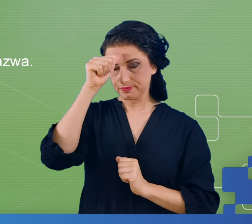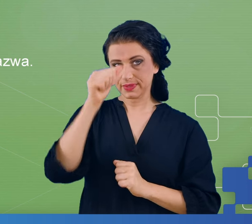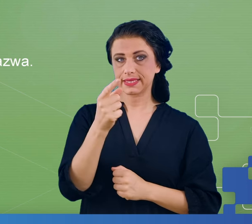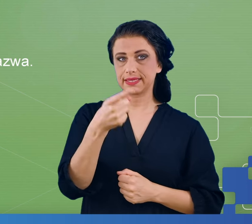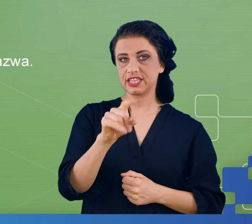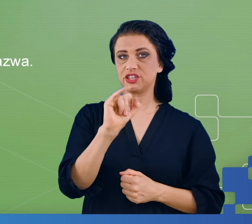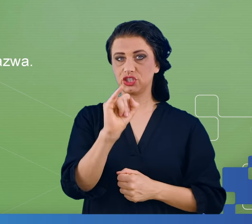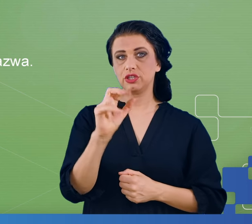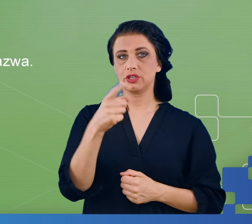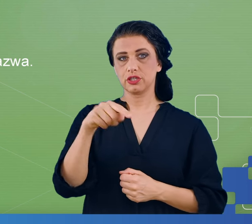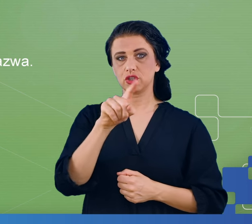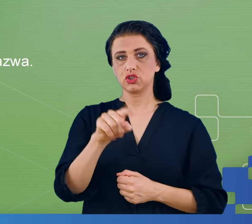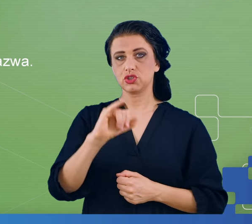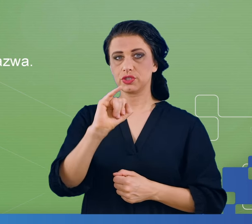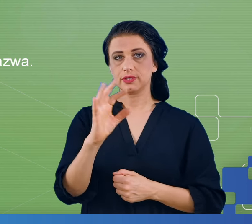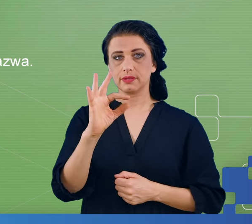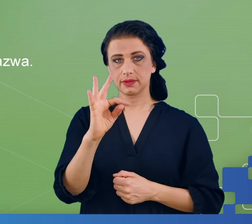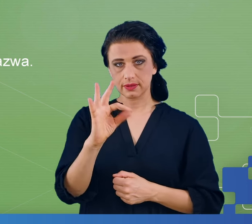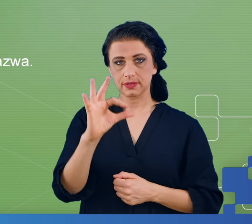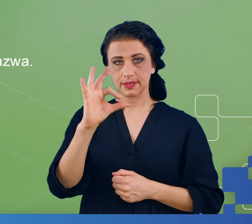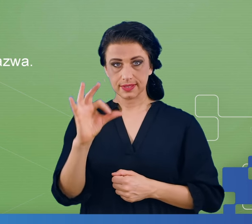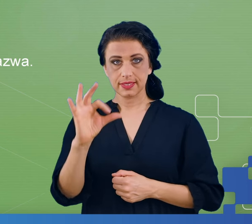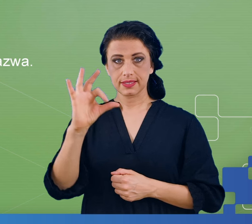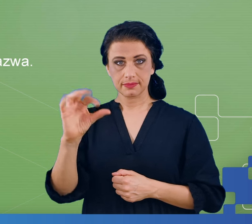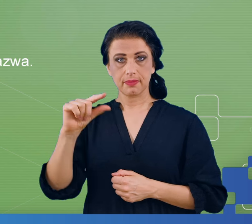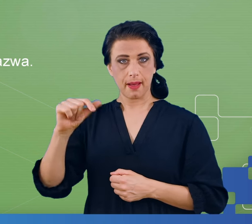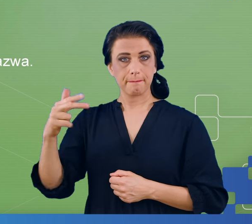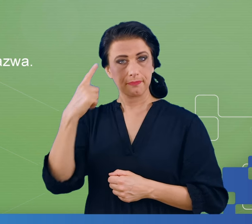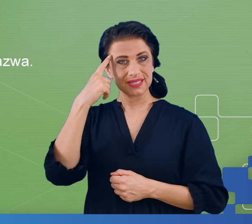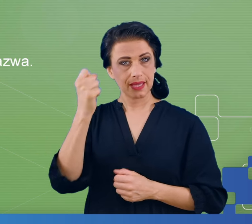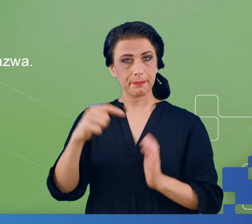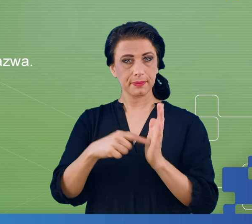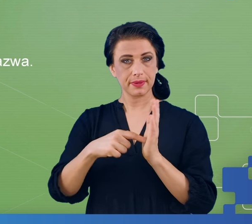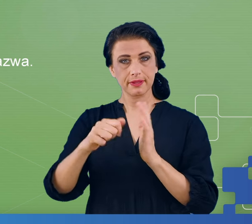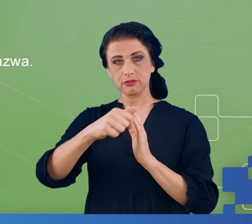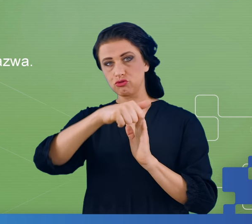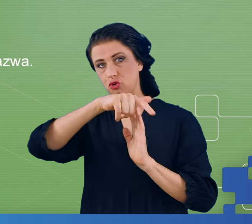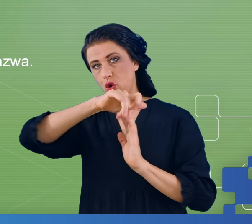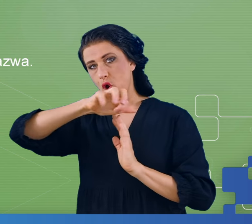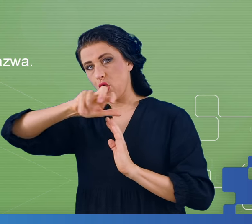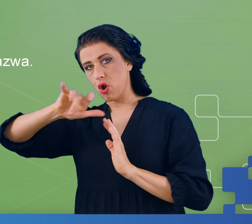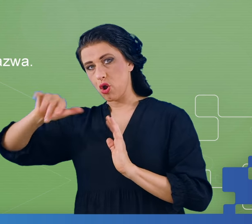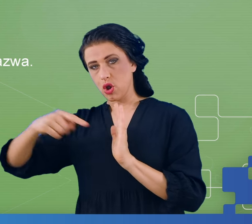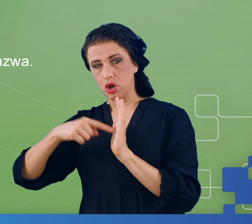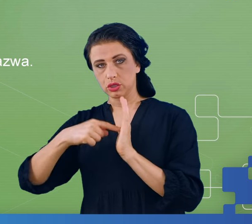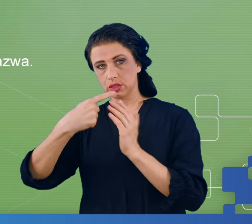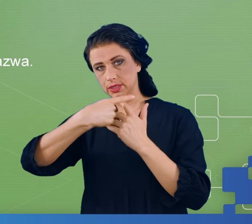i polega na zapamiętywaniu coraz dłuższych ciągów cyfr, do momentu aż zaczniemy popełniać błędy i pomyłki.